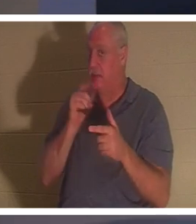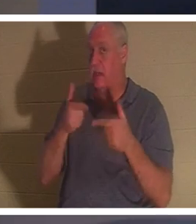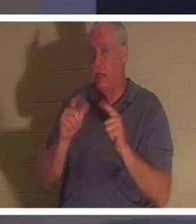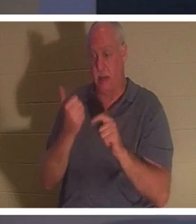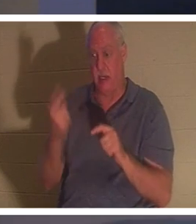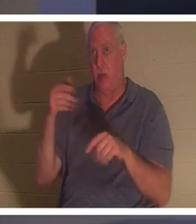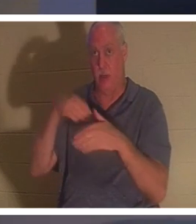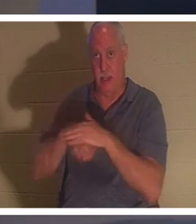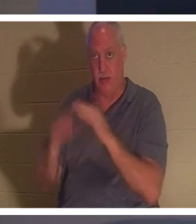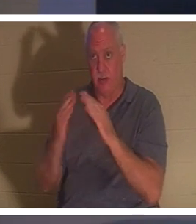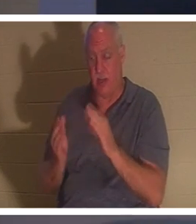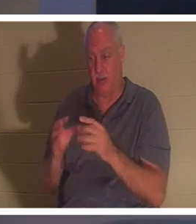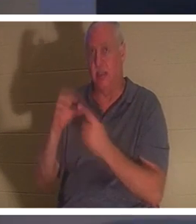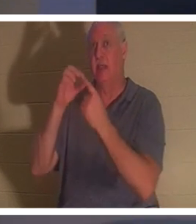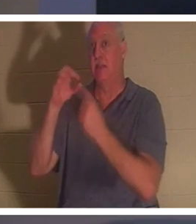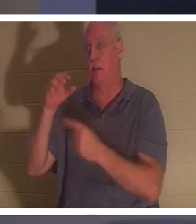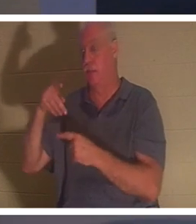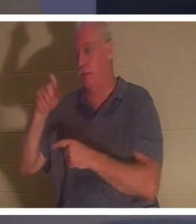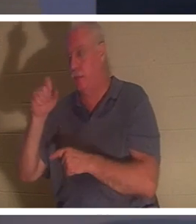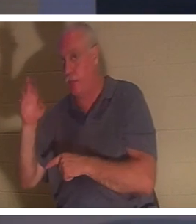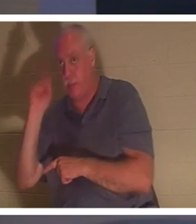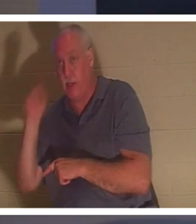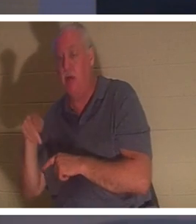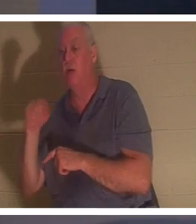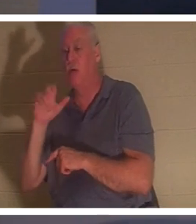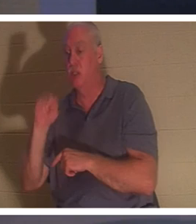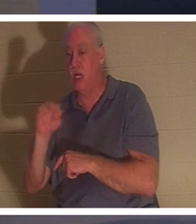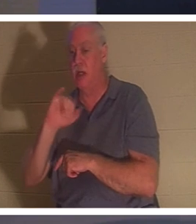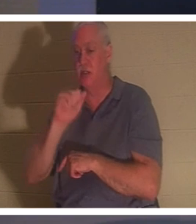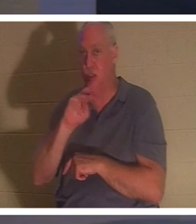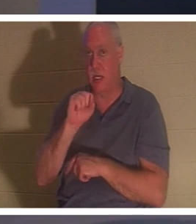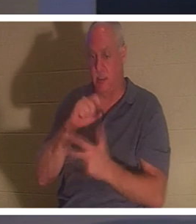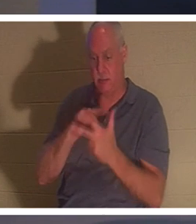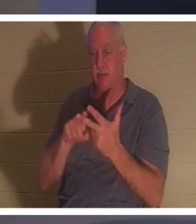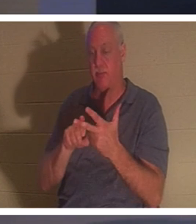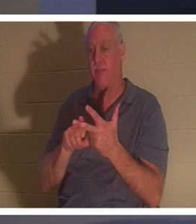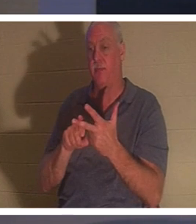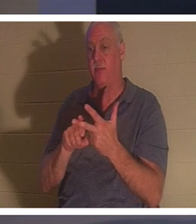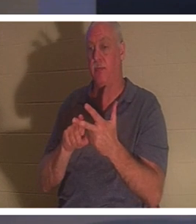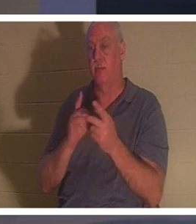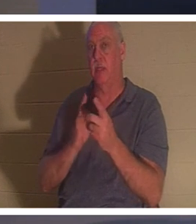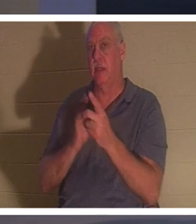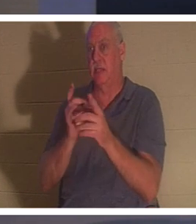Pierre, Jean et Jacques, les trois disciples dont Il était le plus proche, et le père et